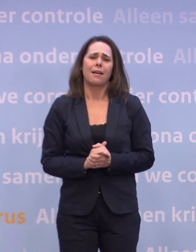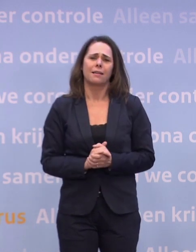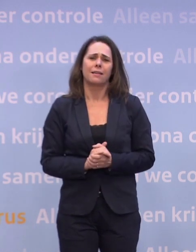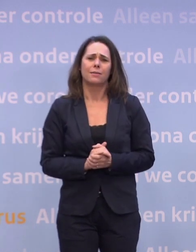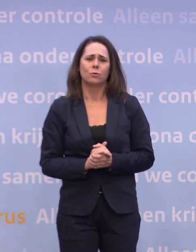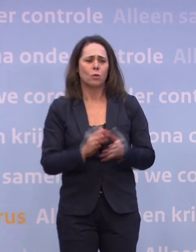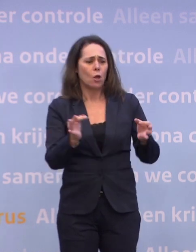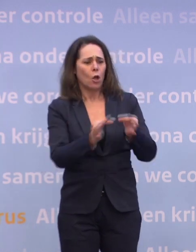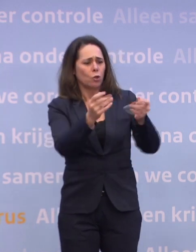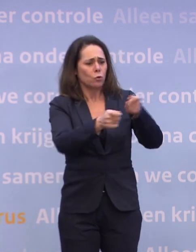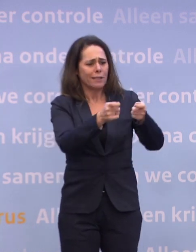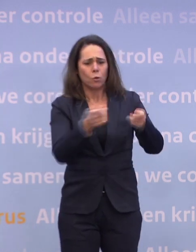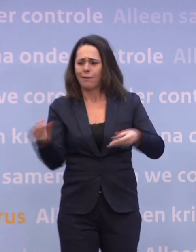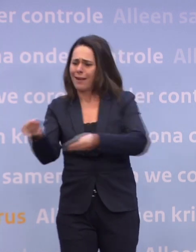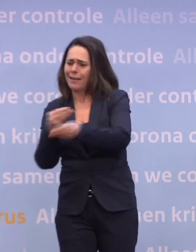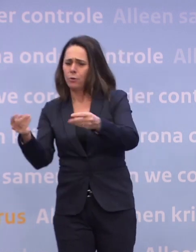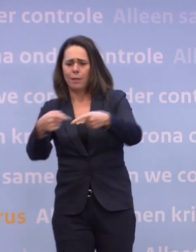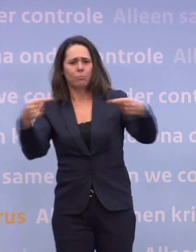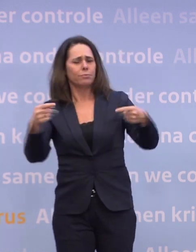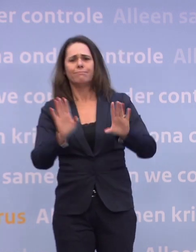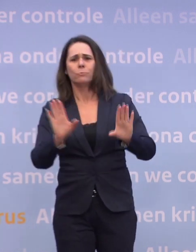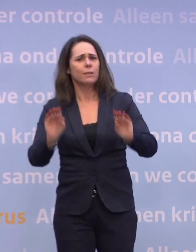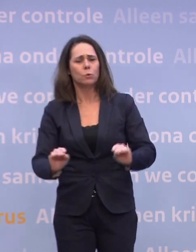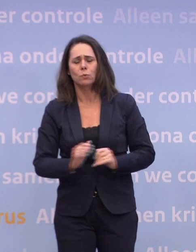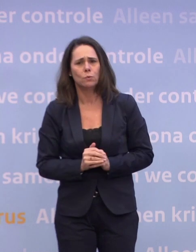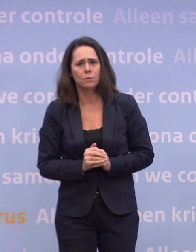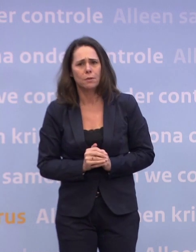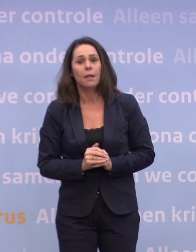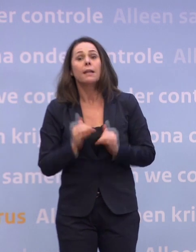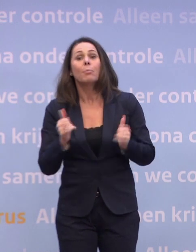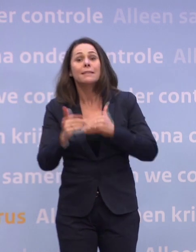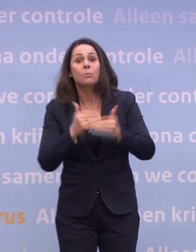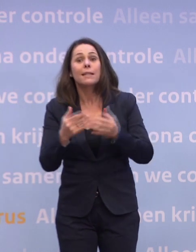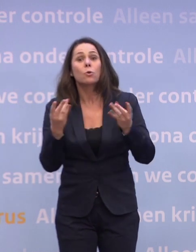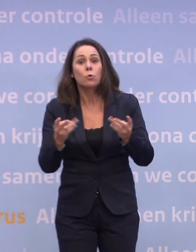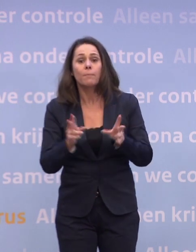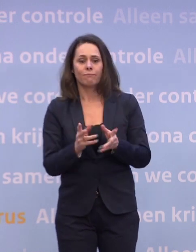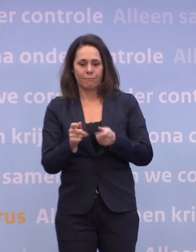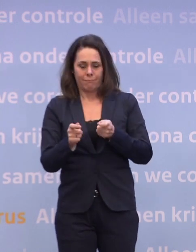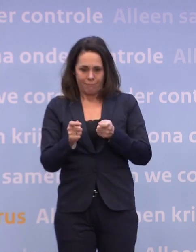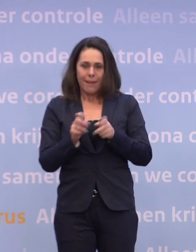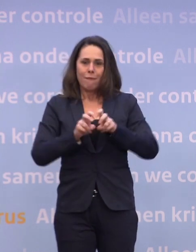...tussen de economie en de gezondheidszorg. Het beste wat je kunt doen voor de economie en voor de gezondheidzorg... ...is dat virus eronder houden.